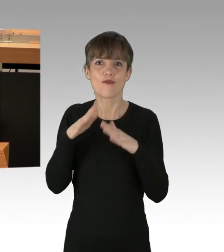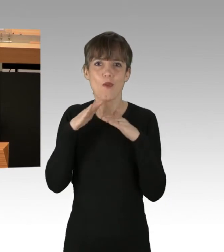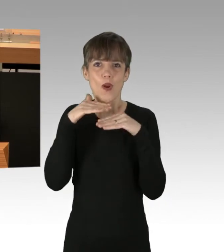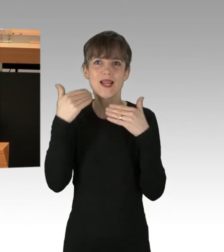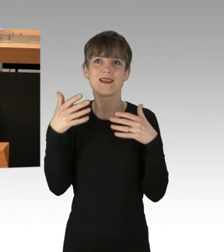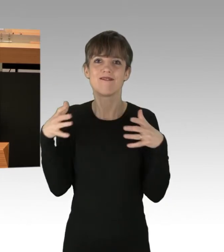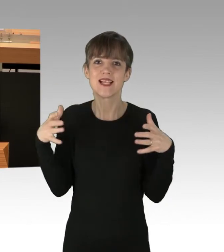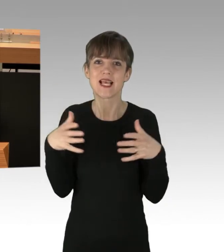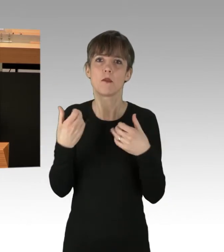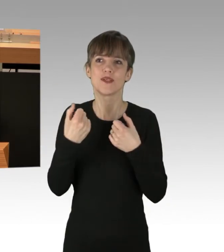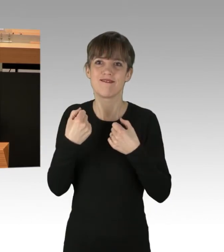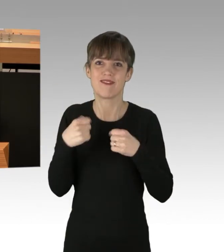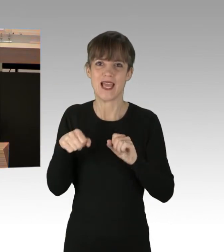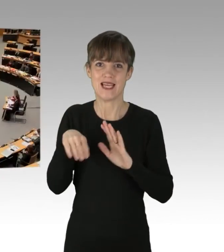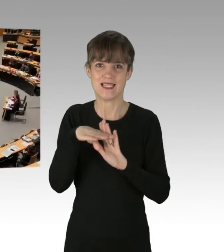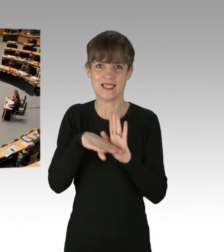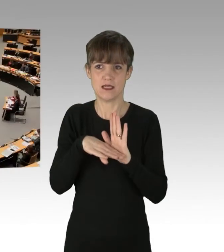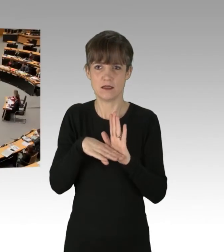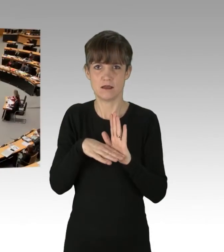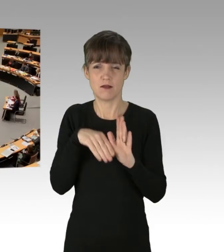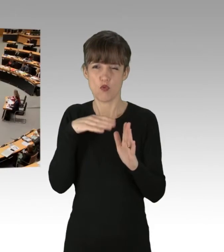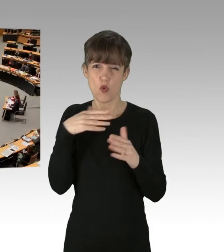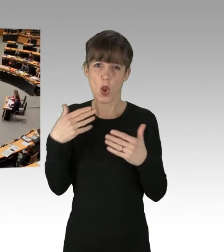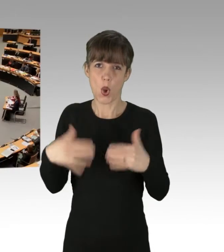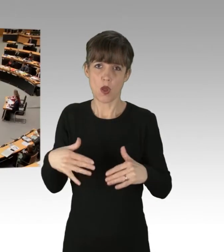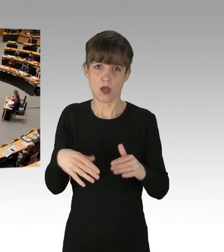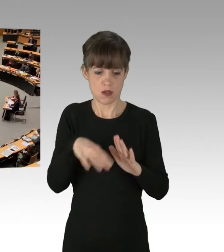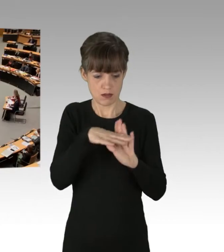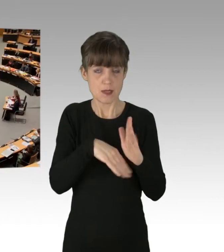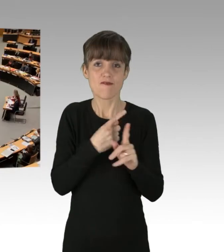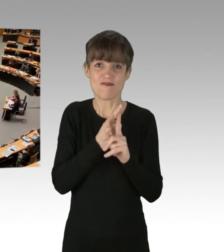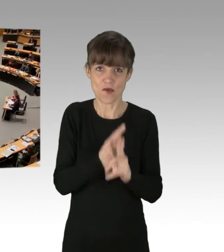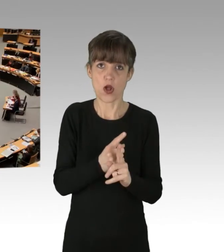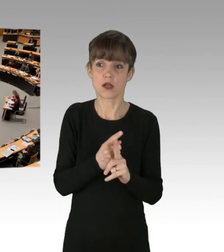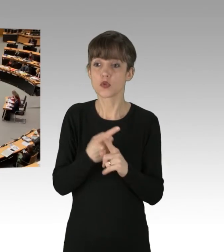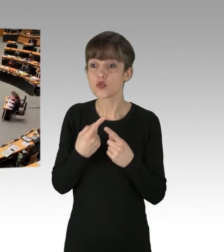(Applaus)